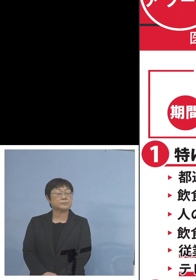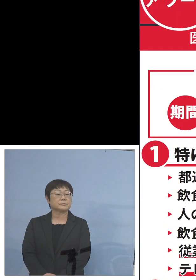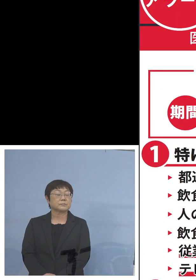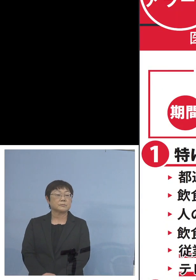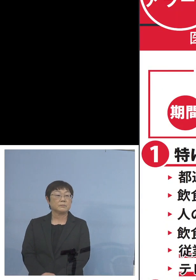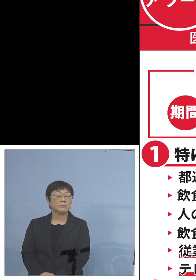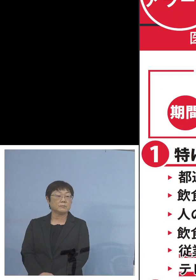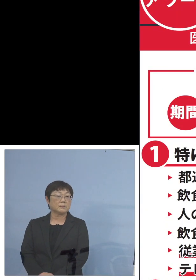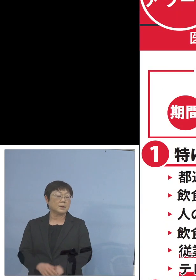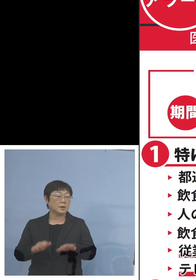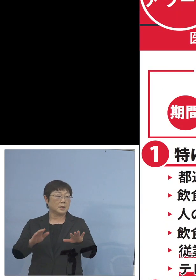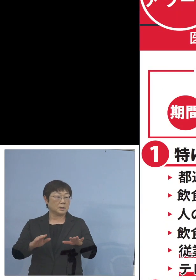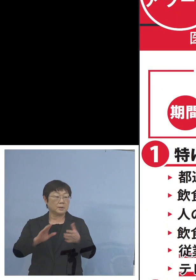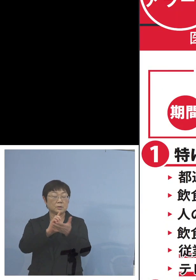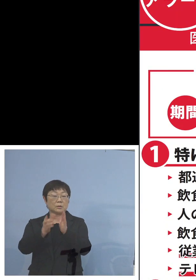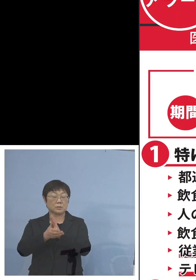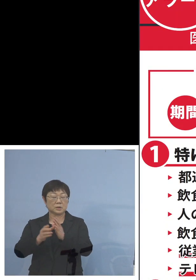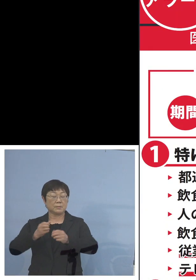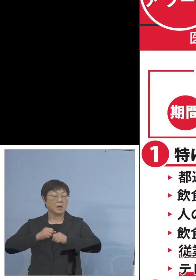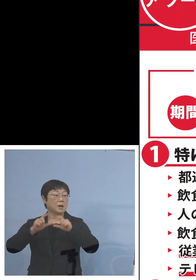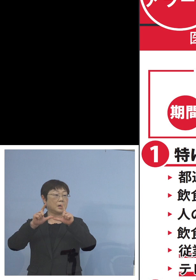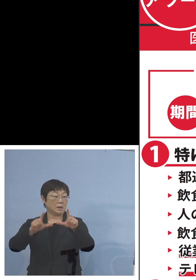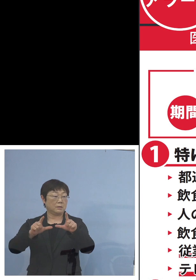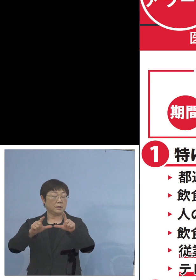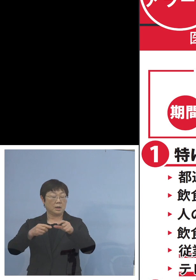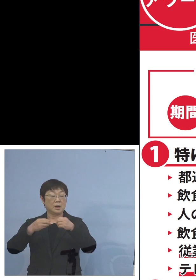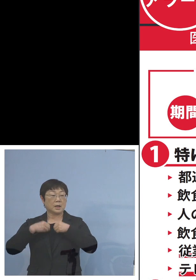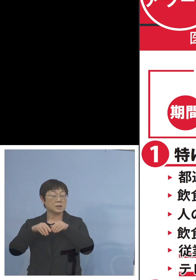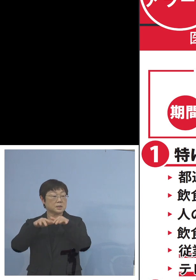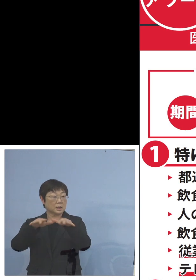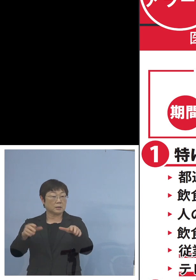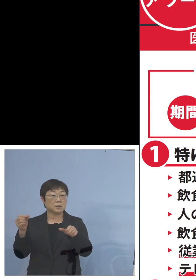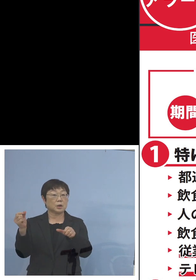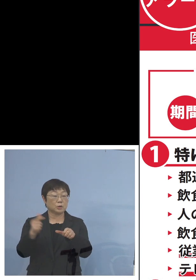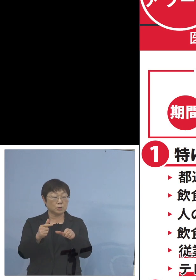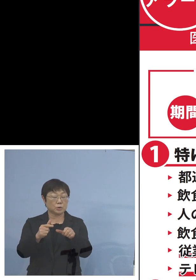今とくしまアラート 感染拡大注意急増ステージ3